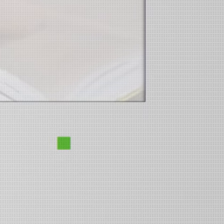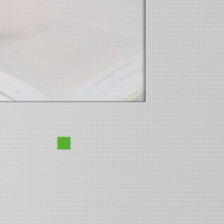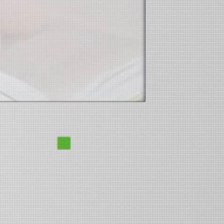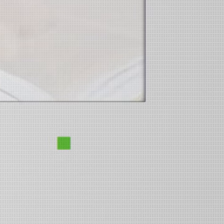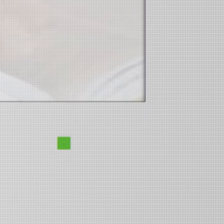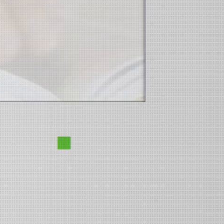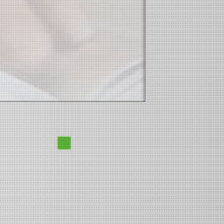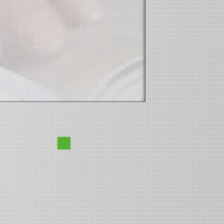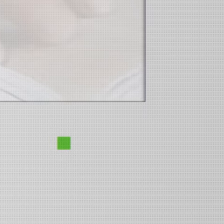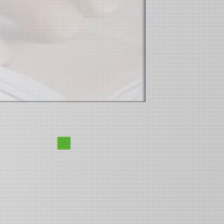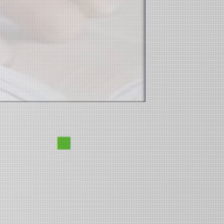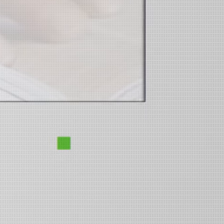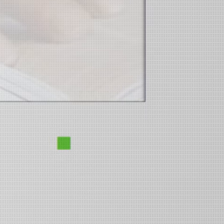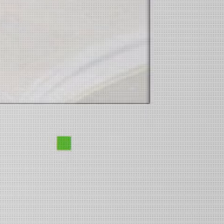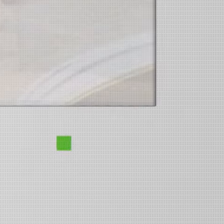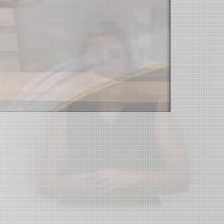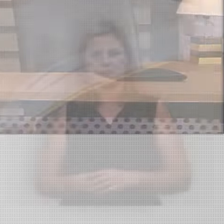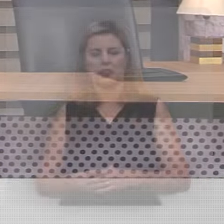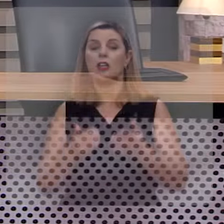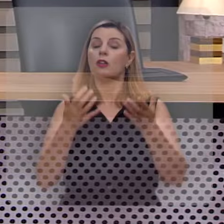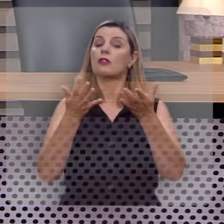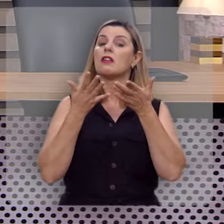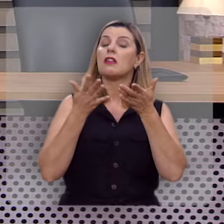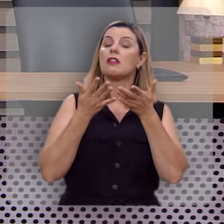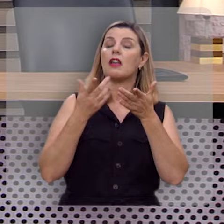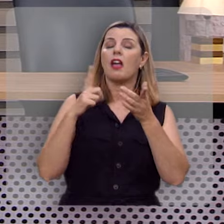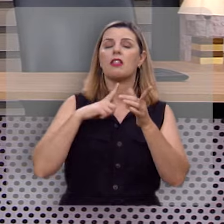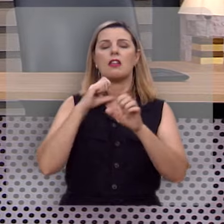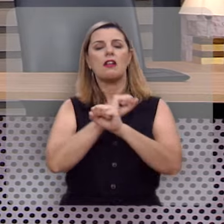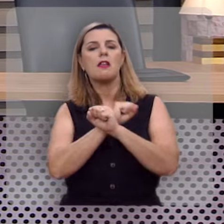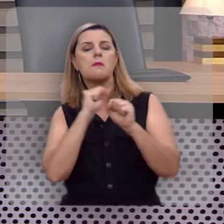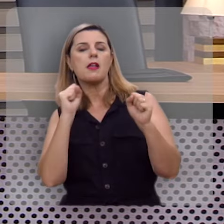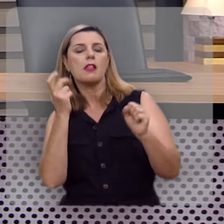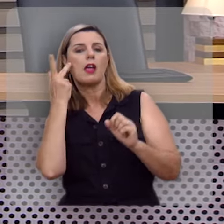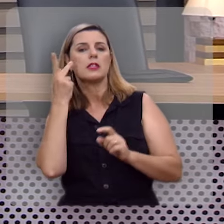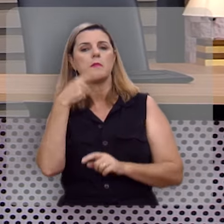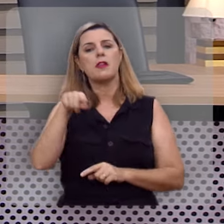Salmos 1:1-3 Eu quero ter a liberdade de fazer a você